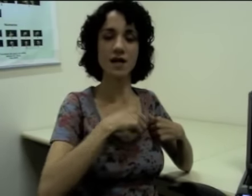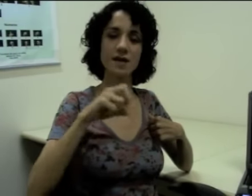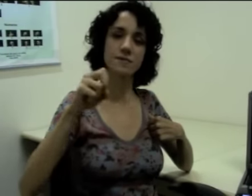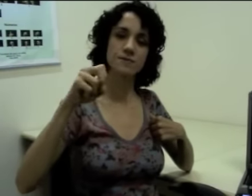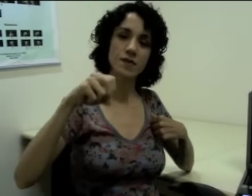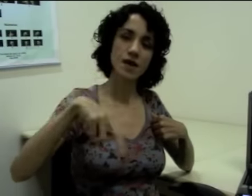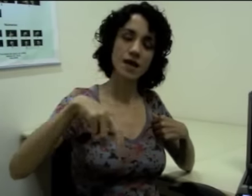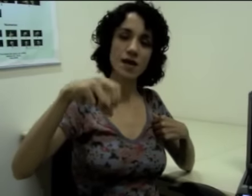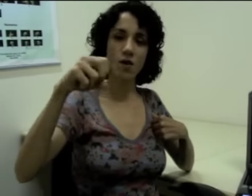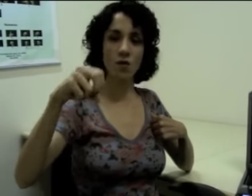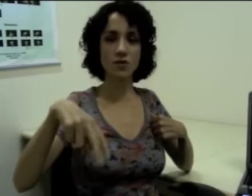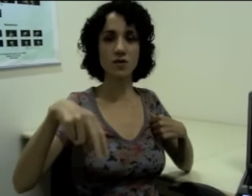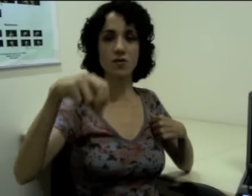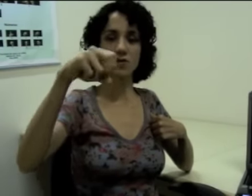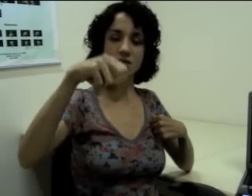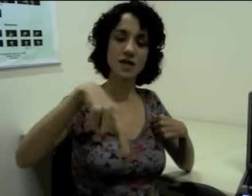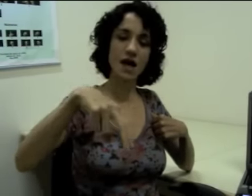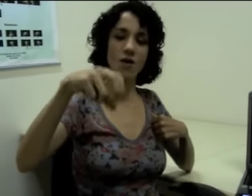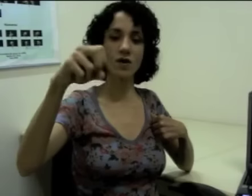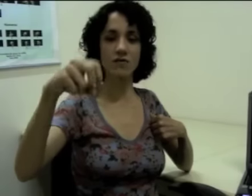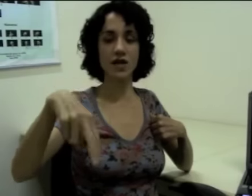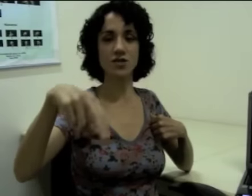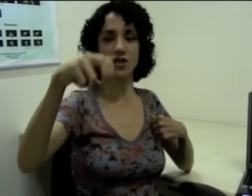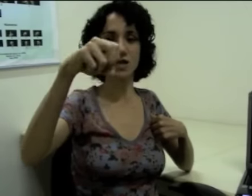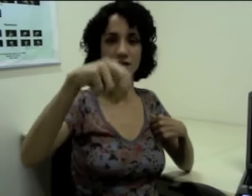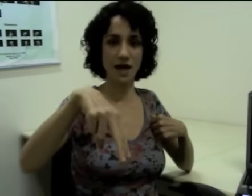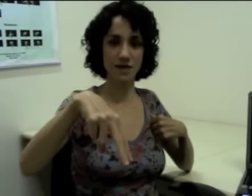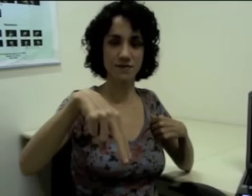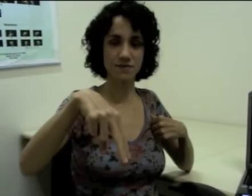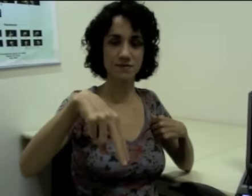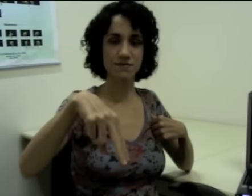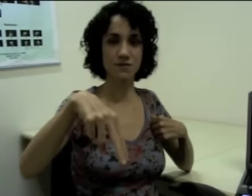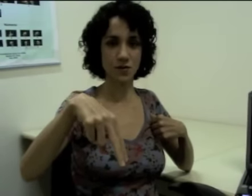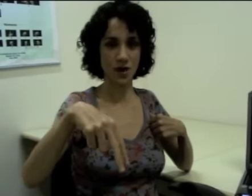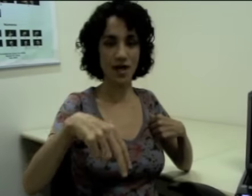e outra o sinal referente a andar. Ok?